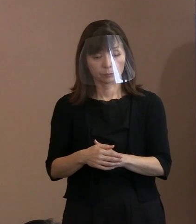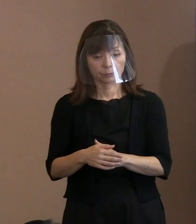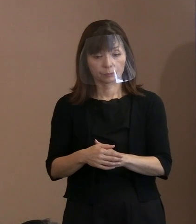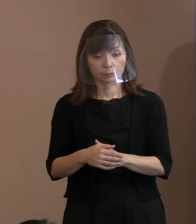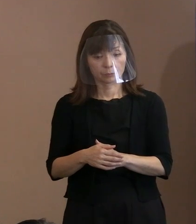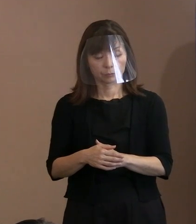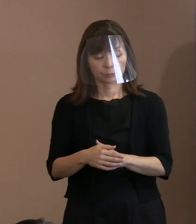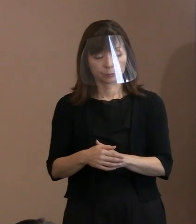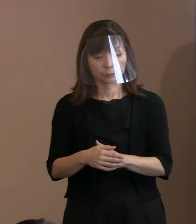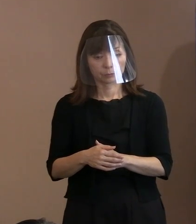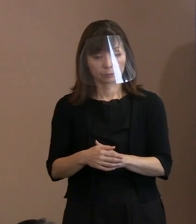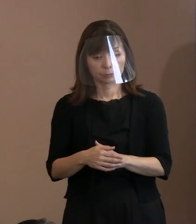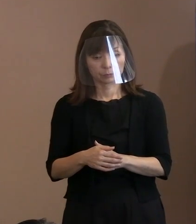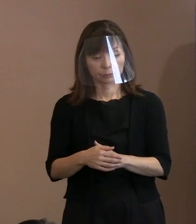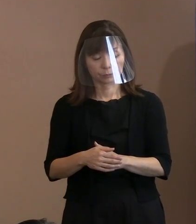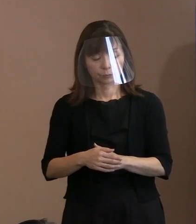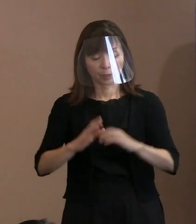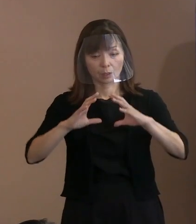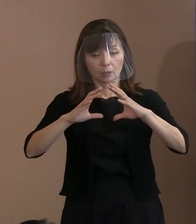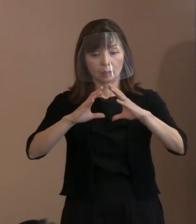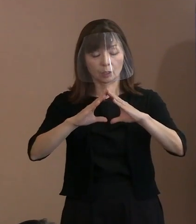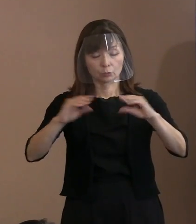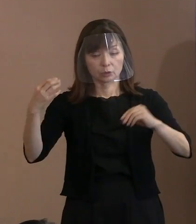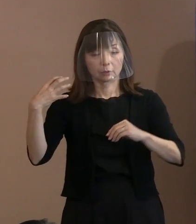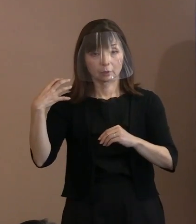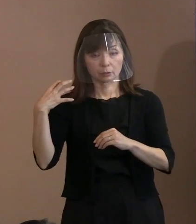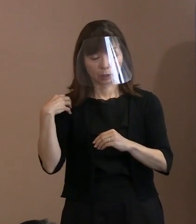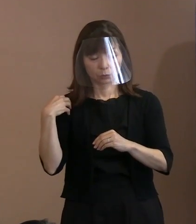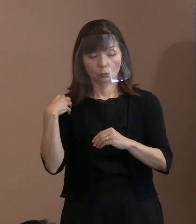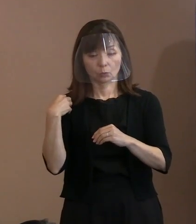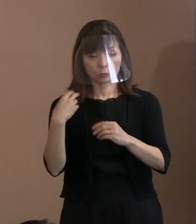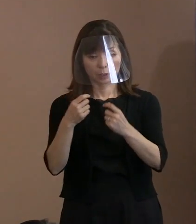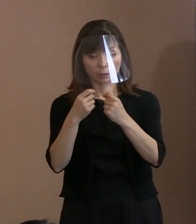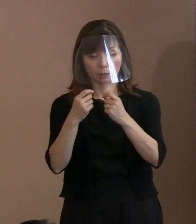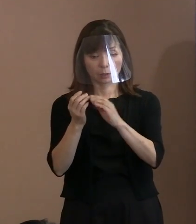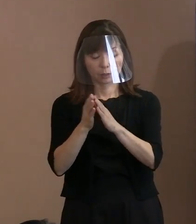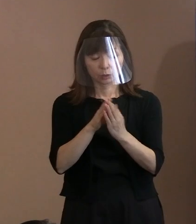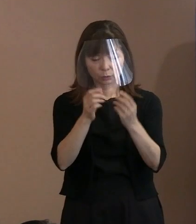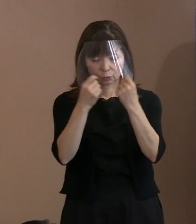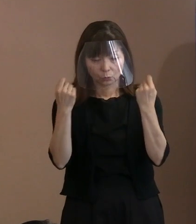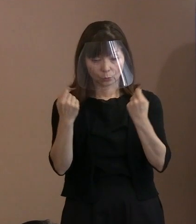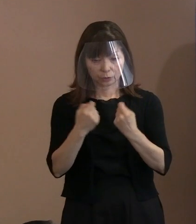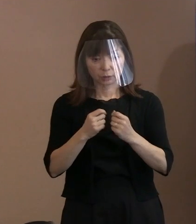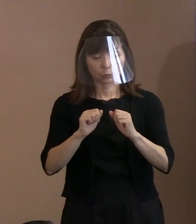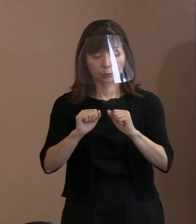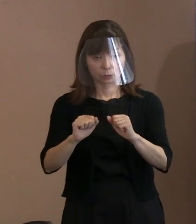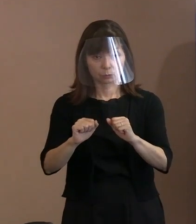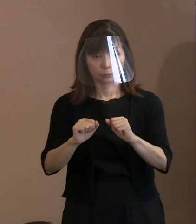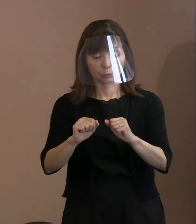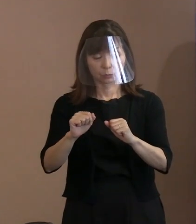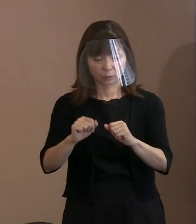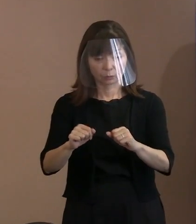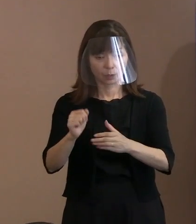これ自体､国内でいろいろ議論がある中で､ そちらについては招待したけど行かないと､